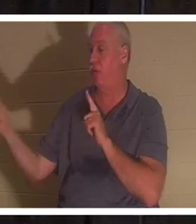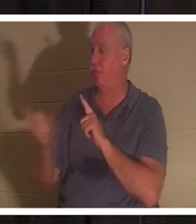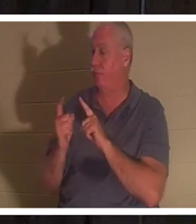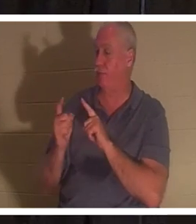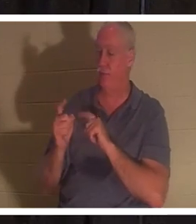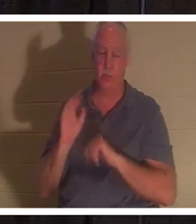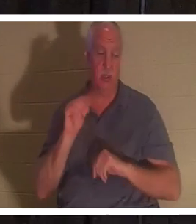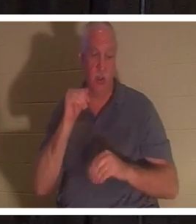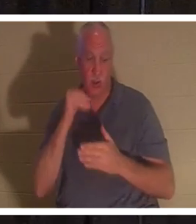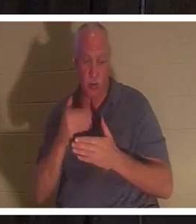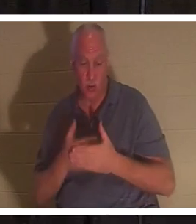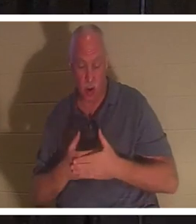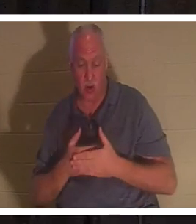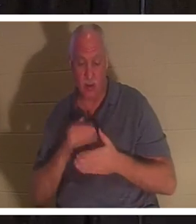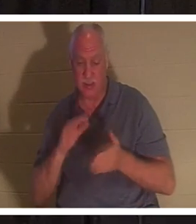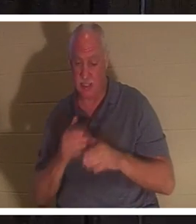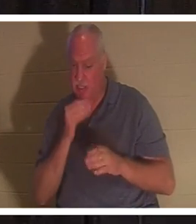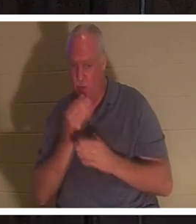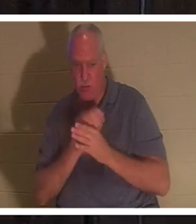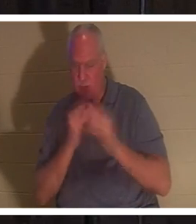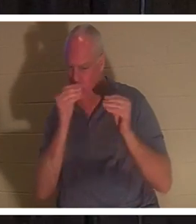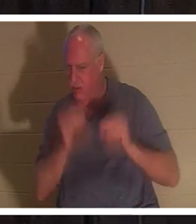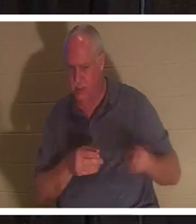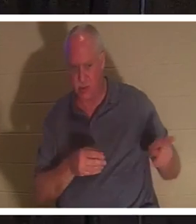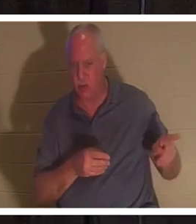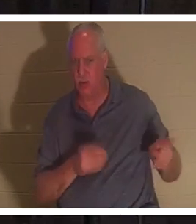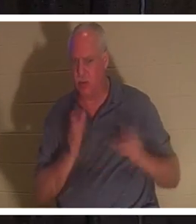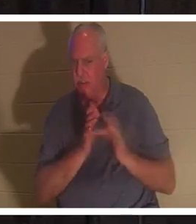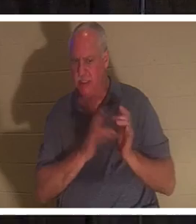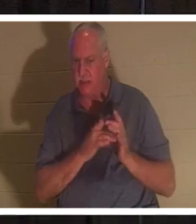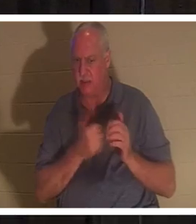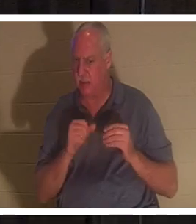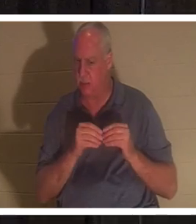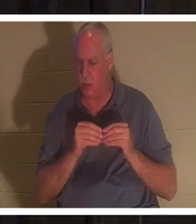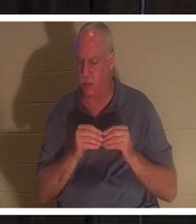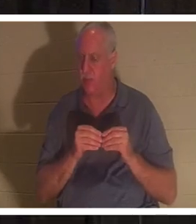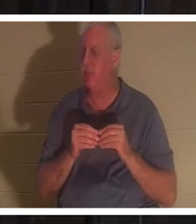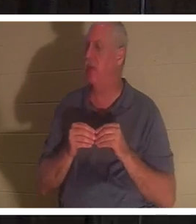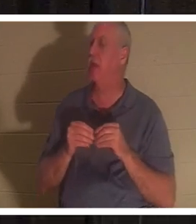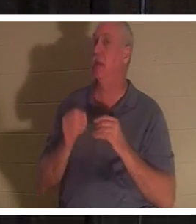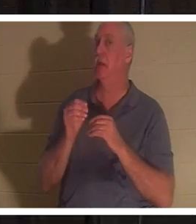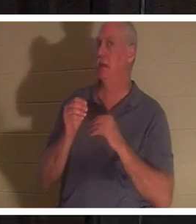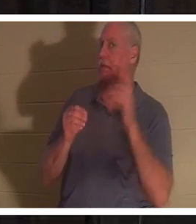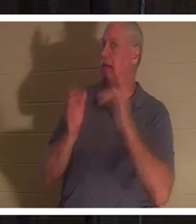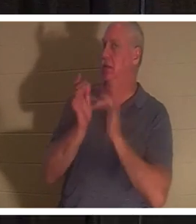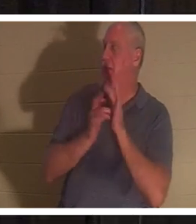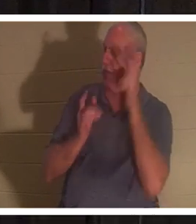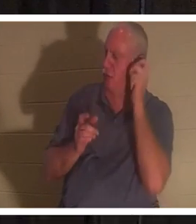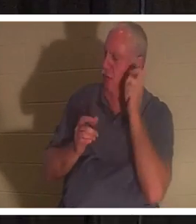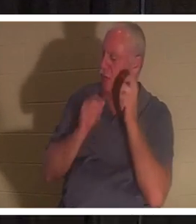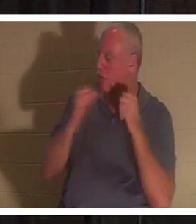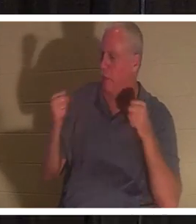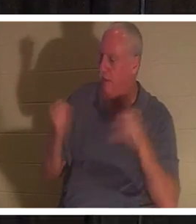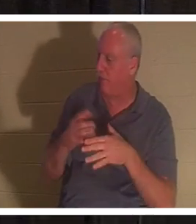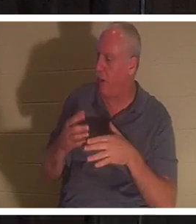больше учителя». Услышав это, Иисус сказал Иаиру: «Не бойся, только веруй, и она выздоровеет